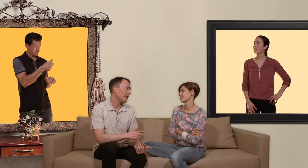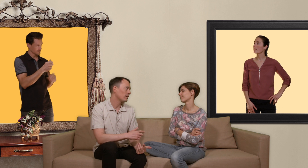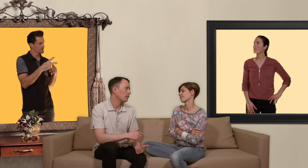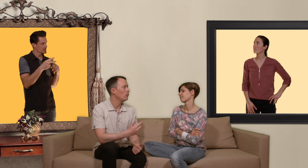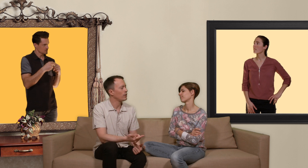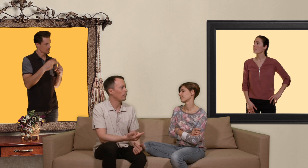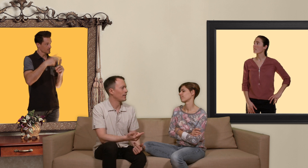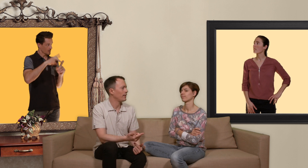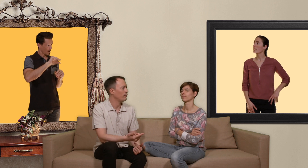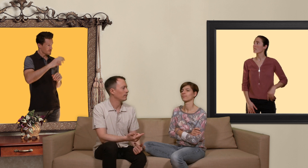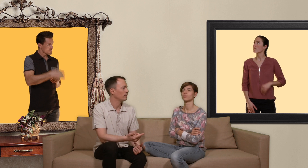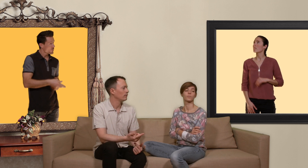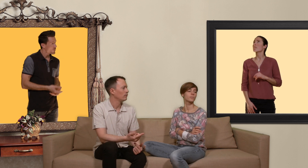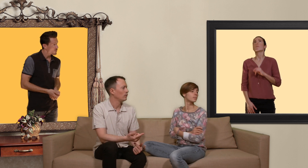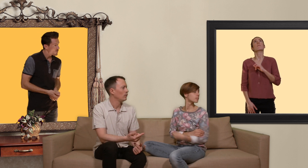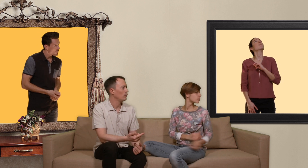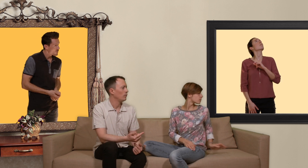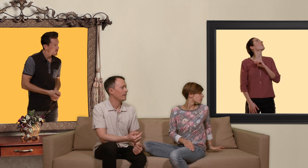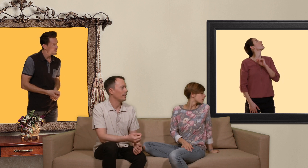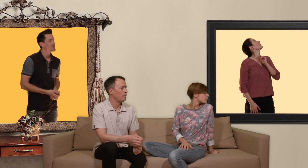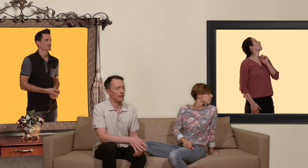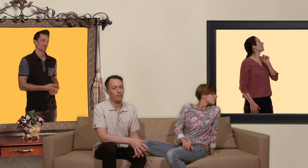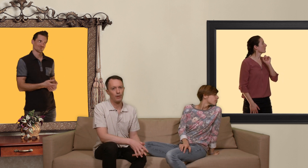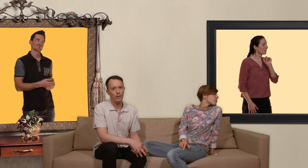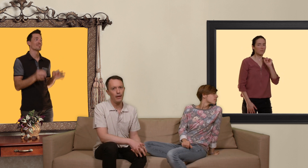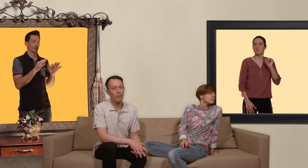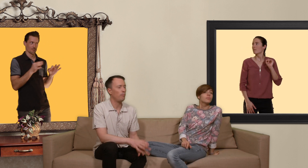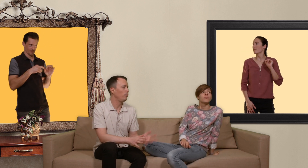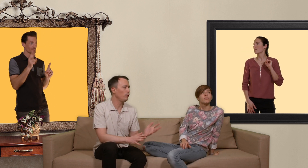ou sans préservatif c'est bien ce qui me semblait plutôt